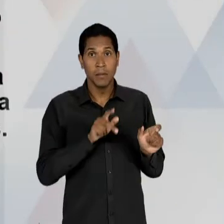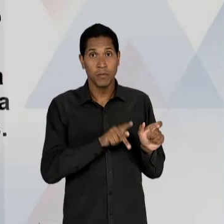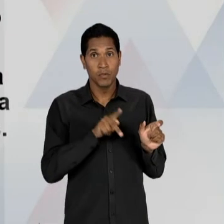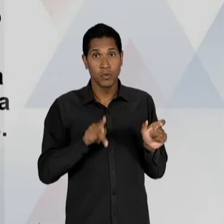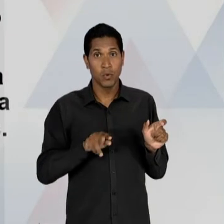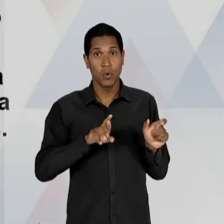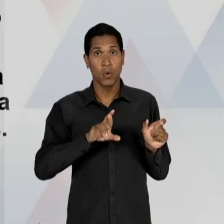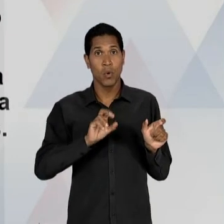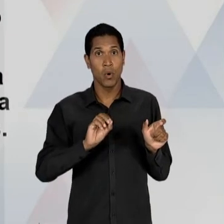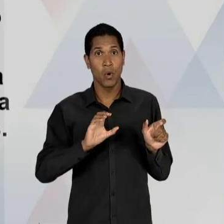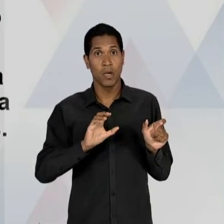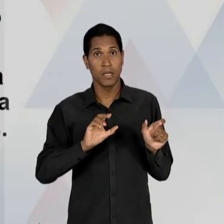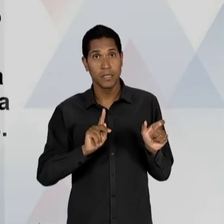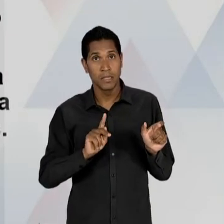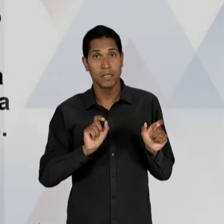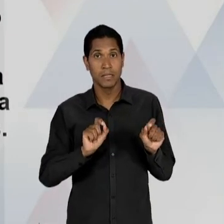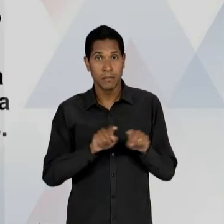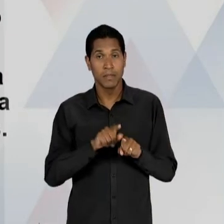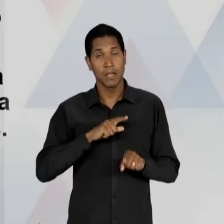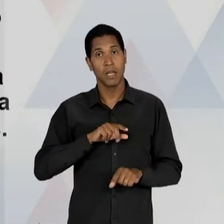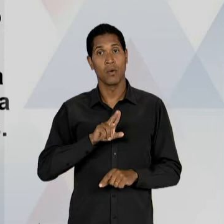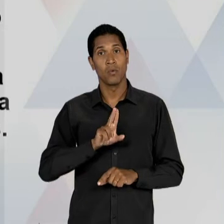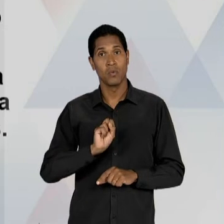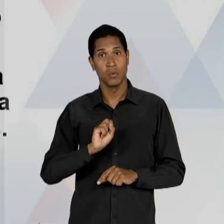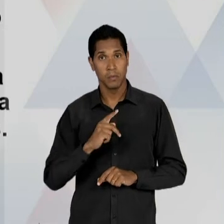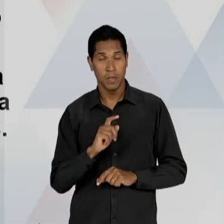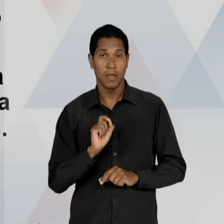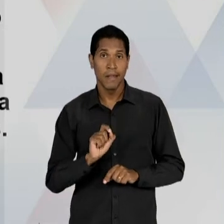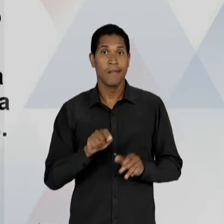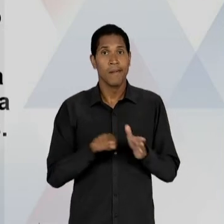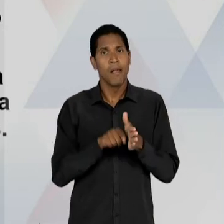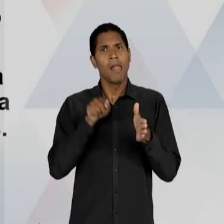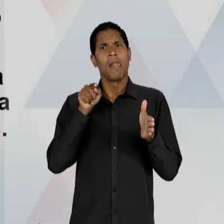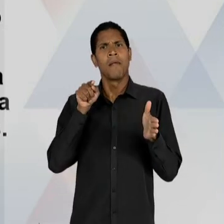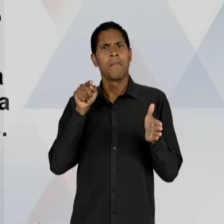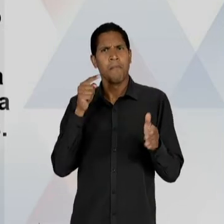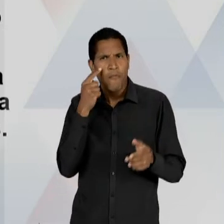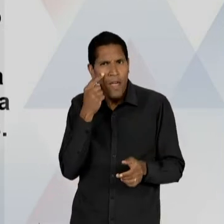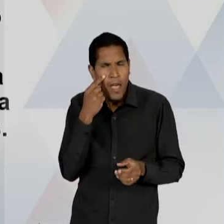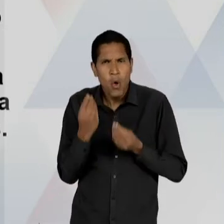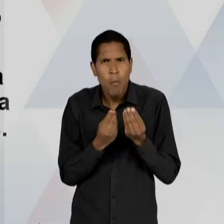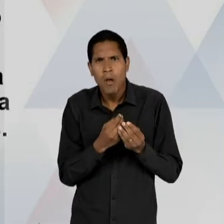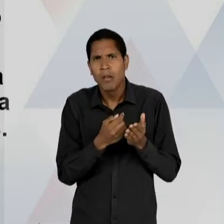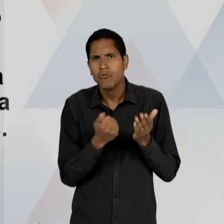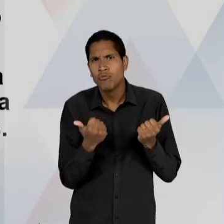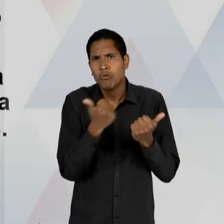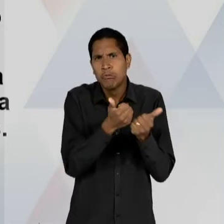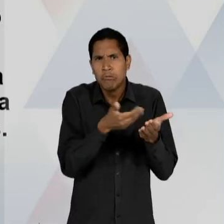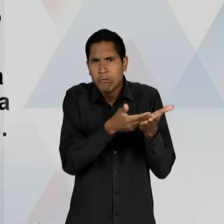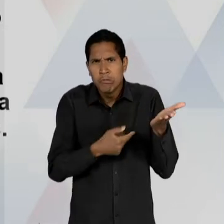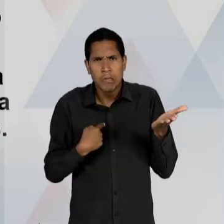PROFESSOR ROQUE SPENCER MACIEL DE BARROS, TAMBÉM NA UNIVERSIDADE DE SÃO PAULO, QUE VAI QUESTIONAR O SUBSTITUTIVO LACERDA – PRINCIPALMENTE - POR